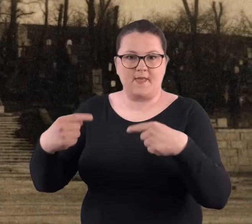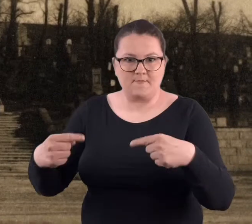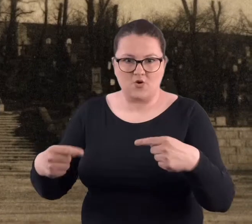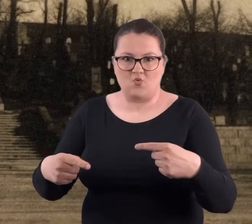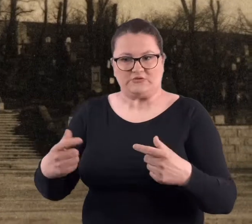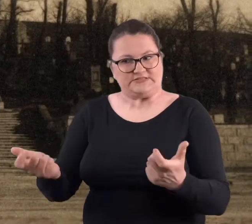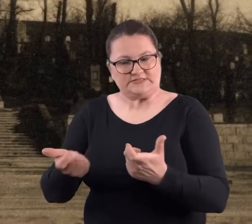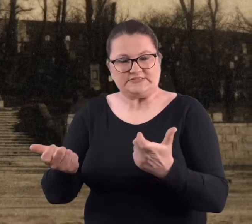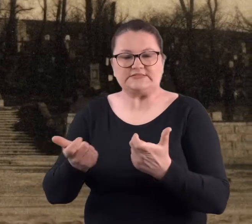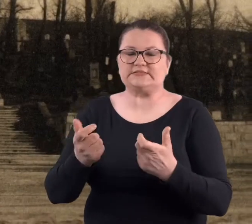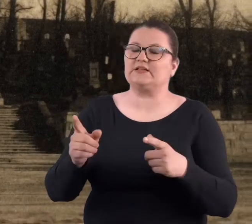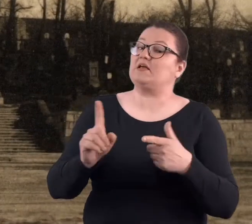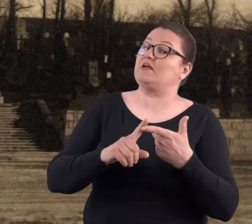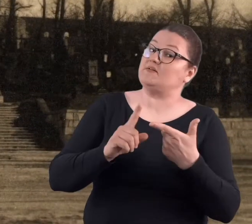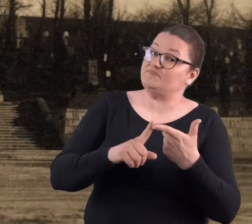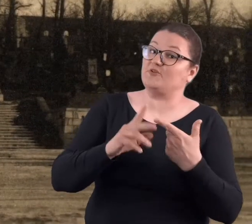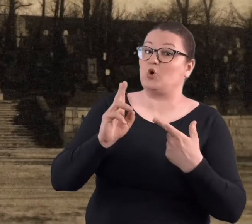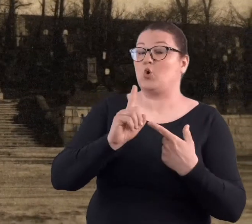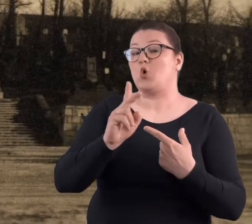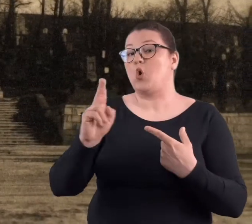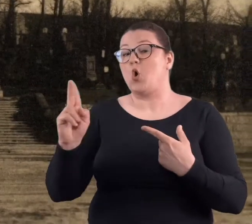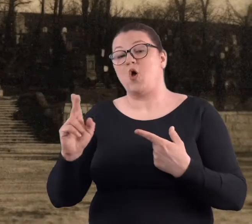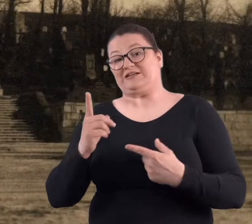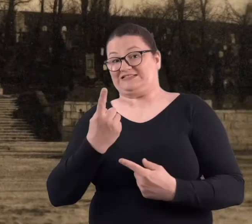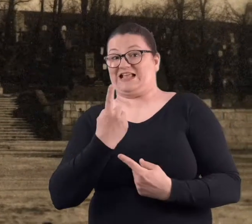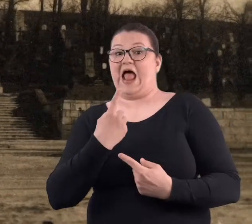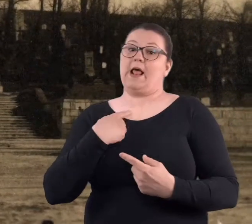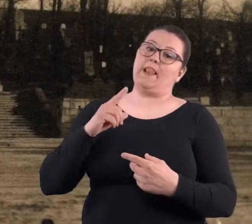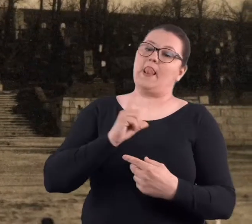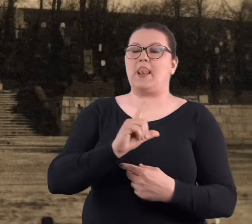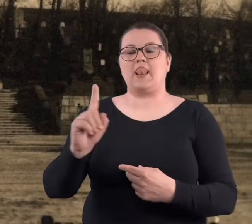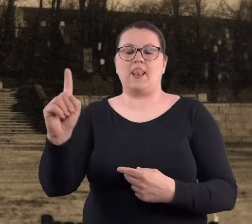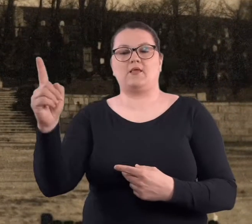Jak się ktoś samotnie wypuścił na spacer, to mógł wrócić albo